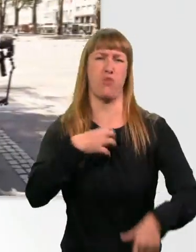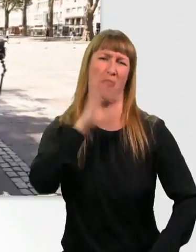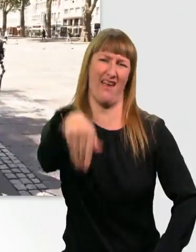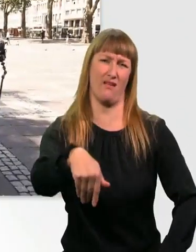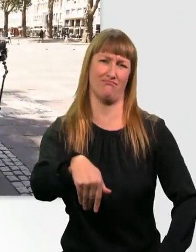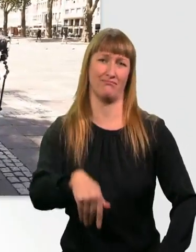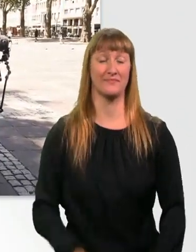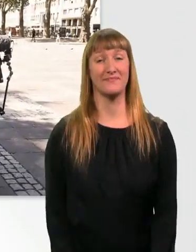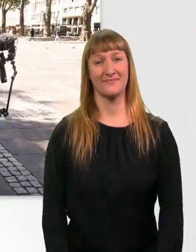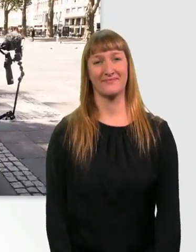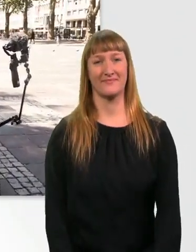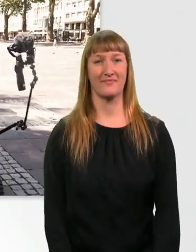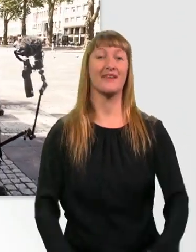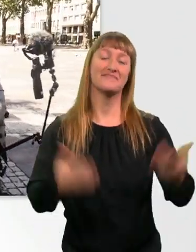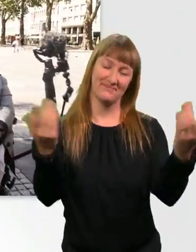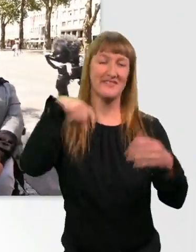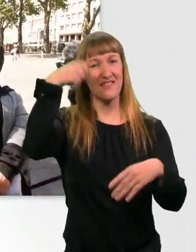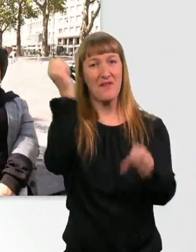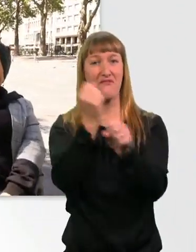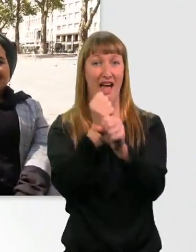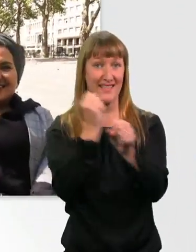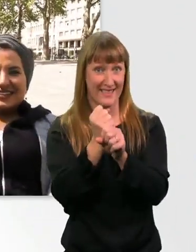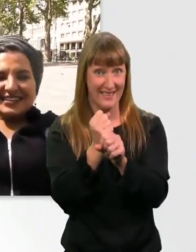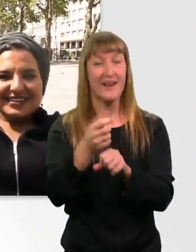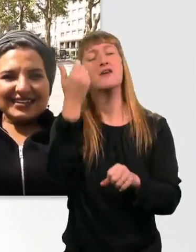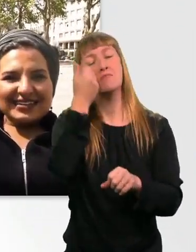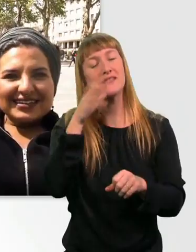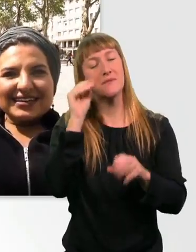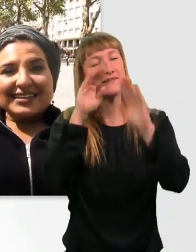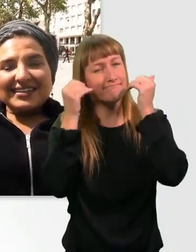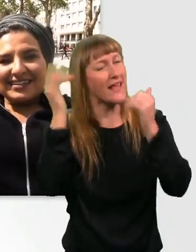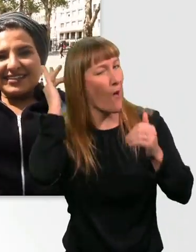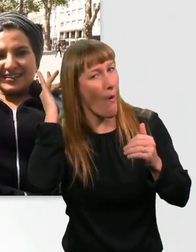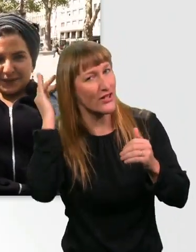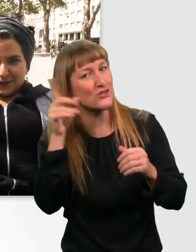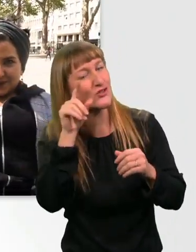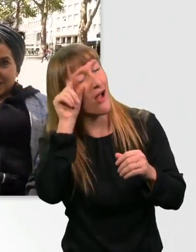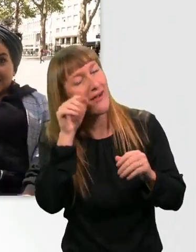So, Freunde. Das wars jetzt mit dem Video. Sehts auf jeden Fall mit einem kleinen Augenzwinkern. Das Ganz ist nicht so ernst zu nehmen, ja?